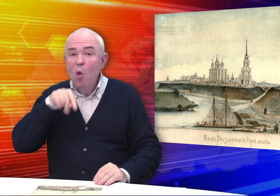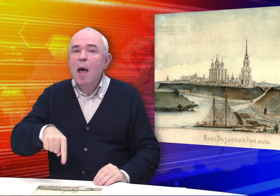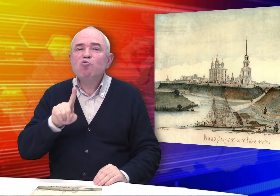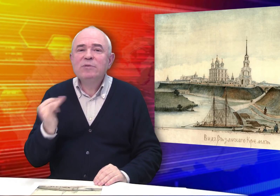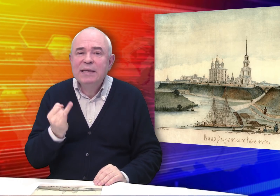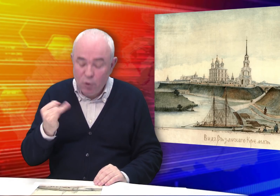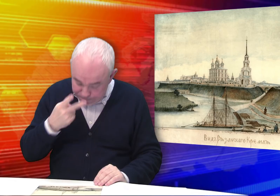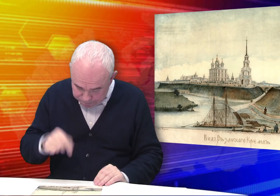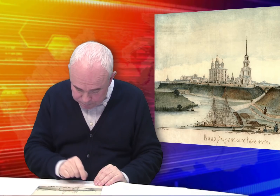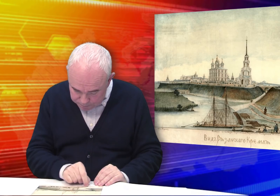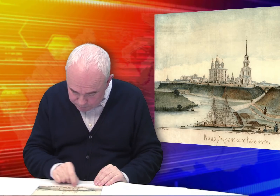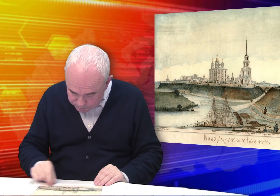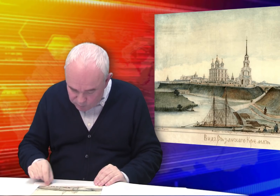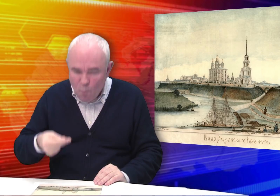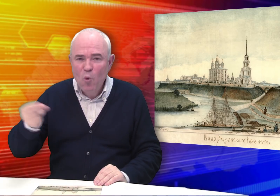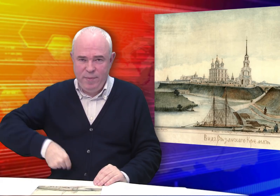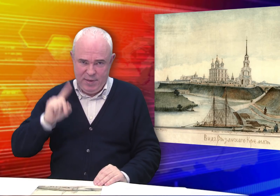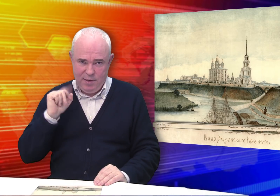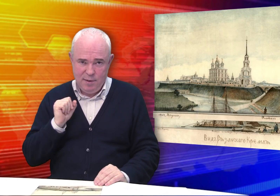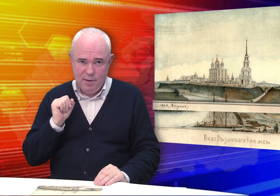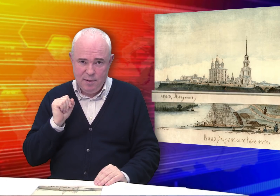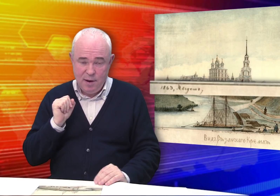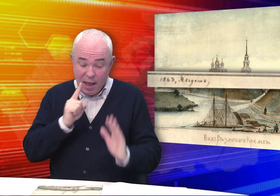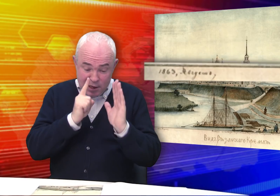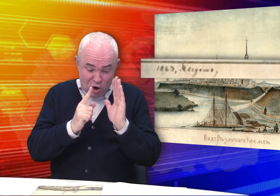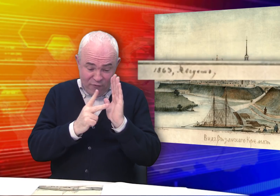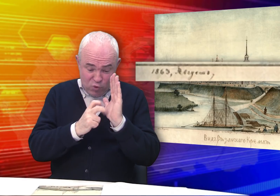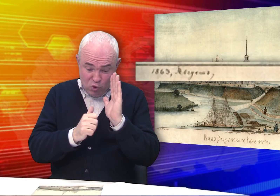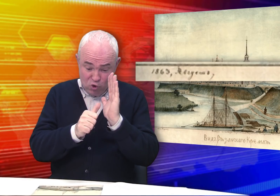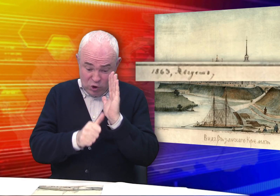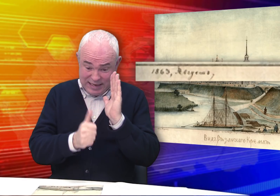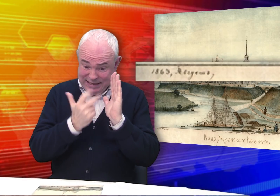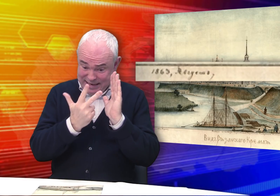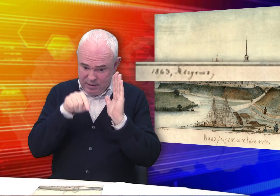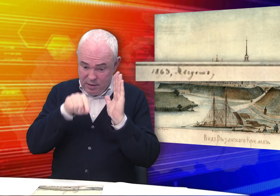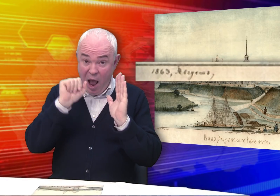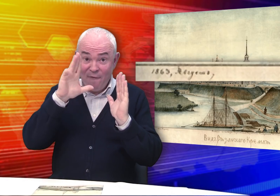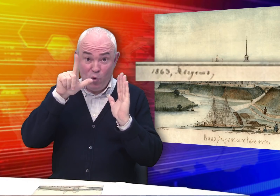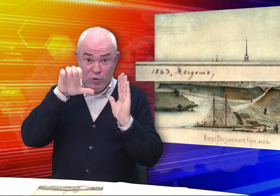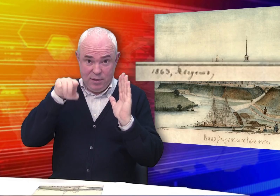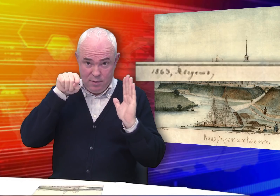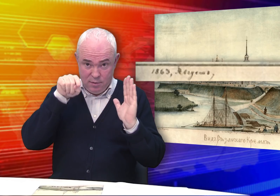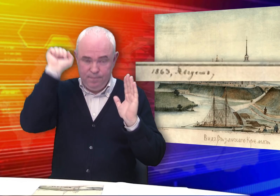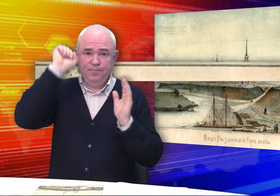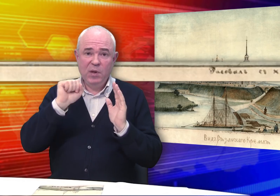Но что здесь особенно интересно? Это подпись! «1863, август.